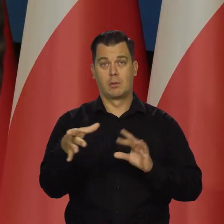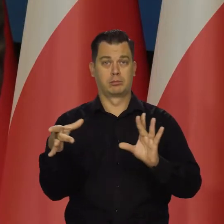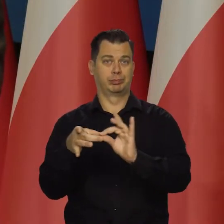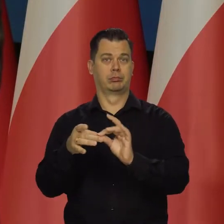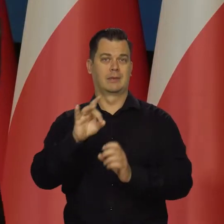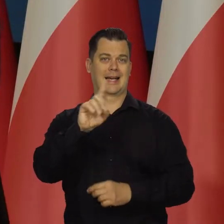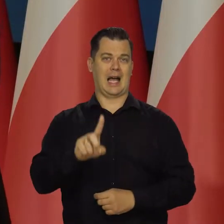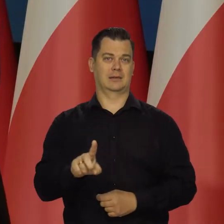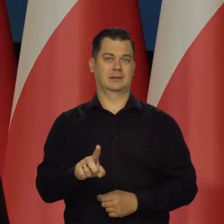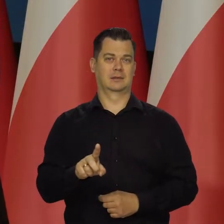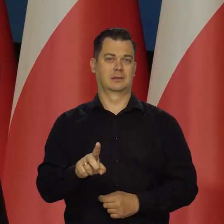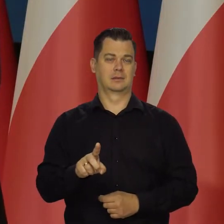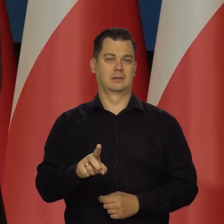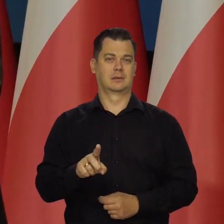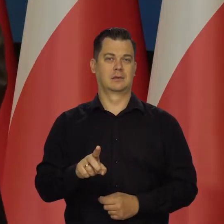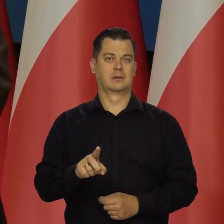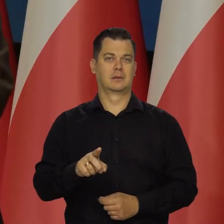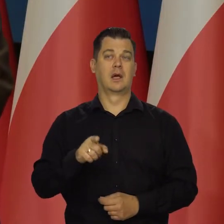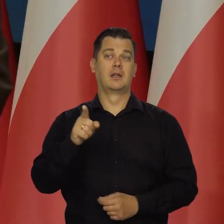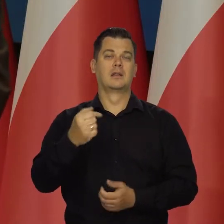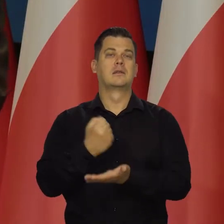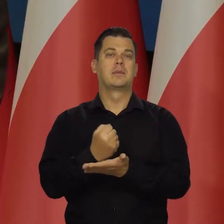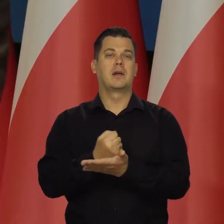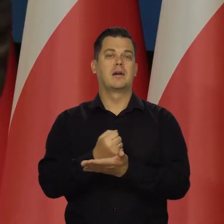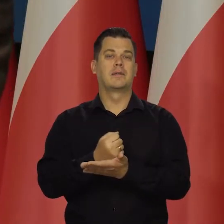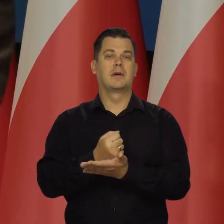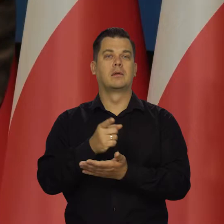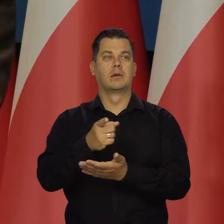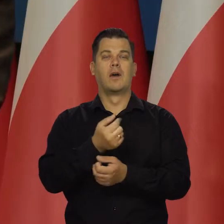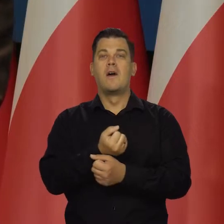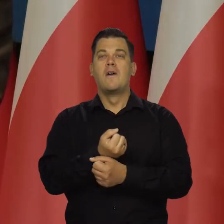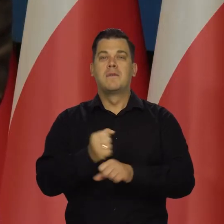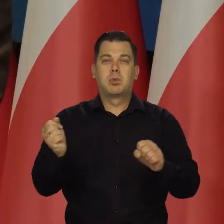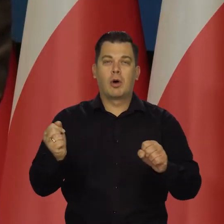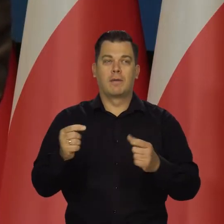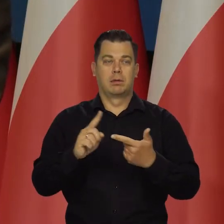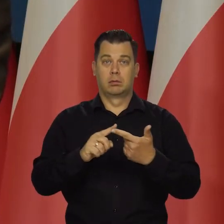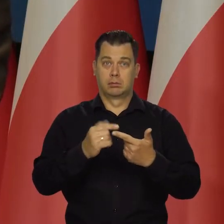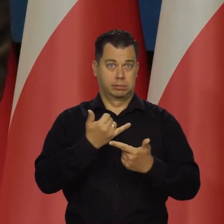Zresztą i środki, i materiały wybuchowe, co to rośnie, napędza wzajemnie,